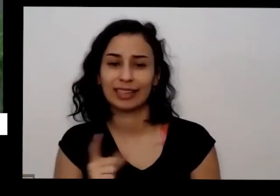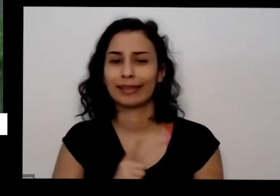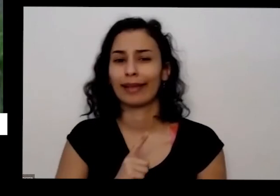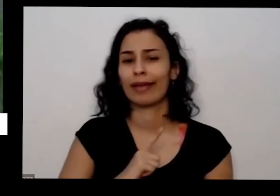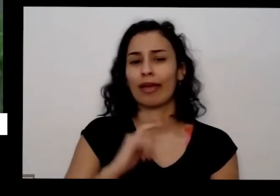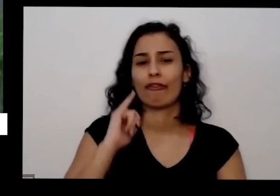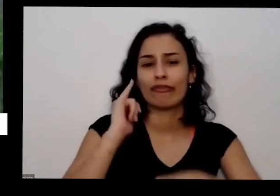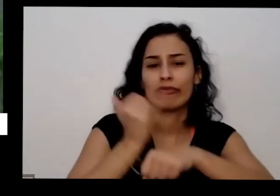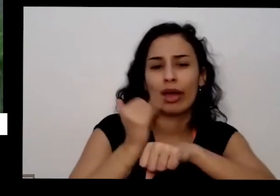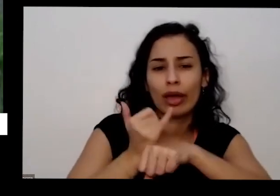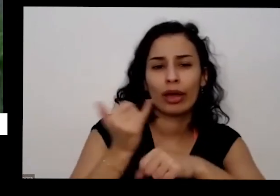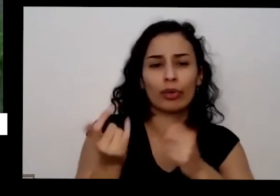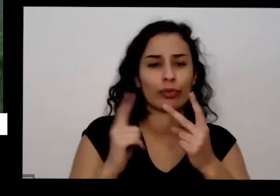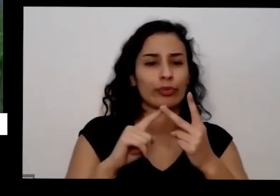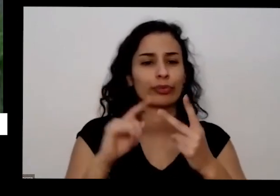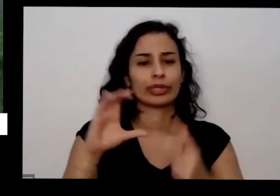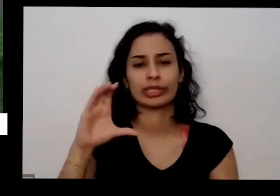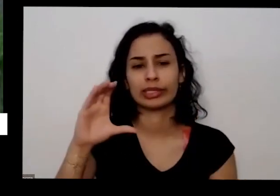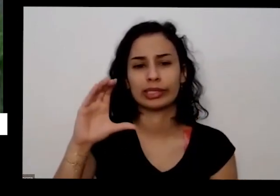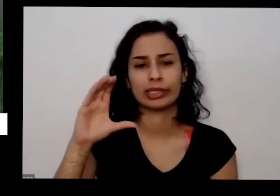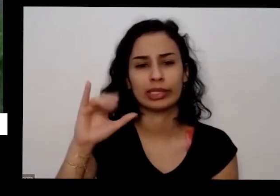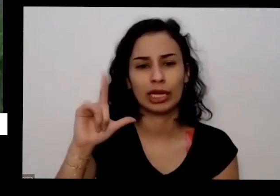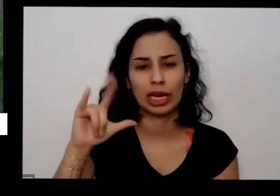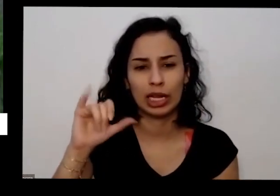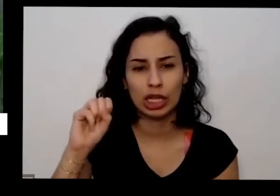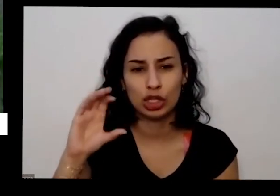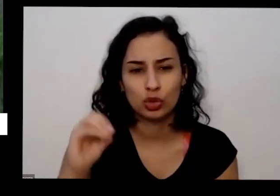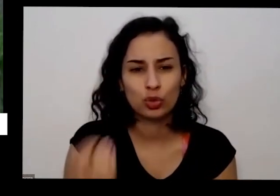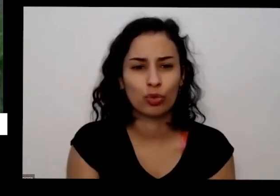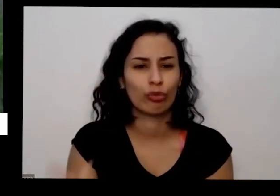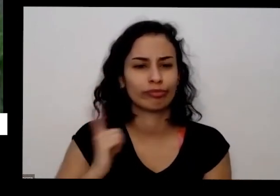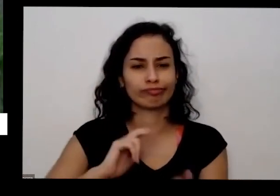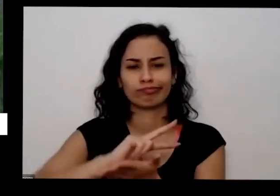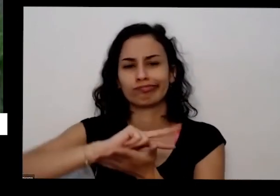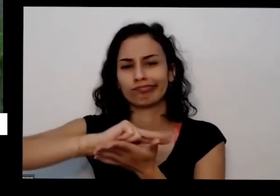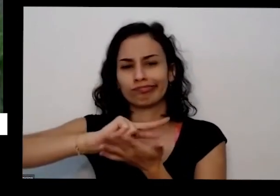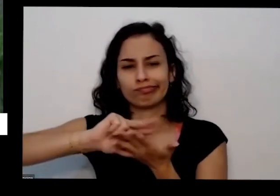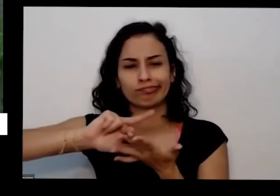pequenas mas precisa também o que é legal da gente utilizar uma doação natural como eu essa